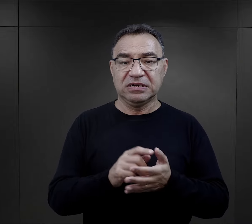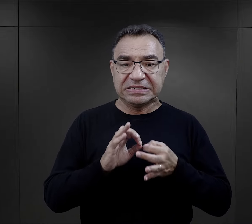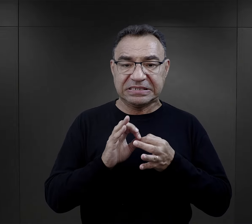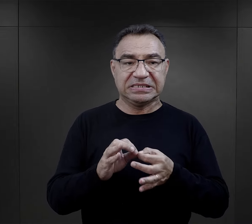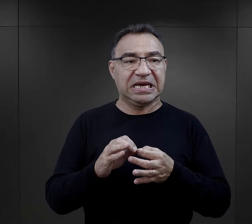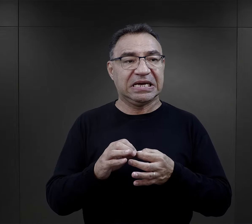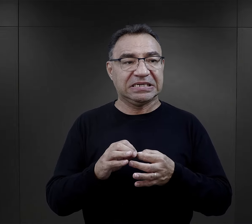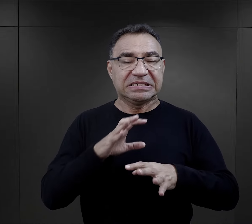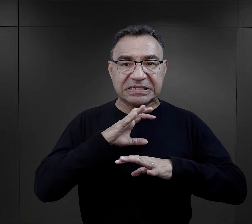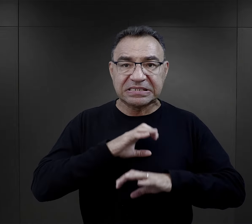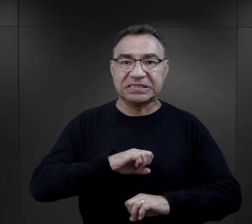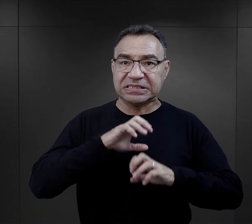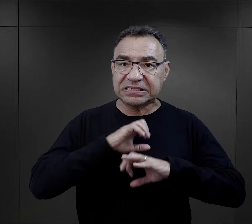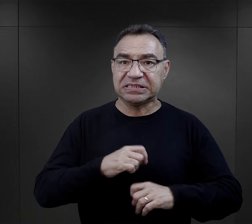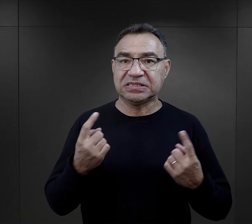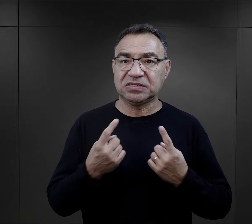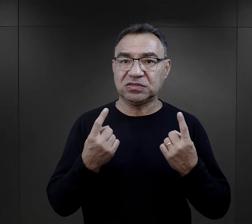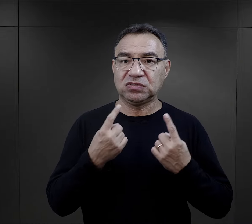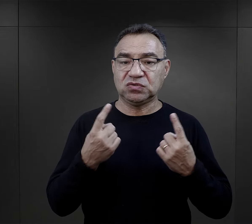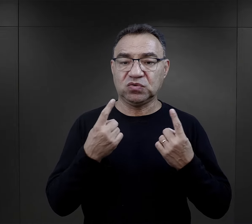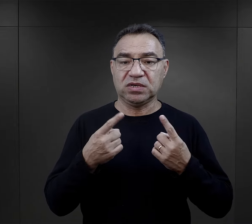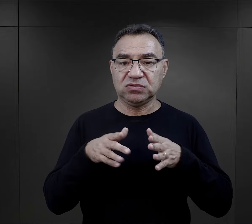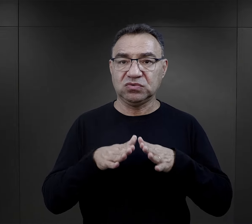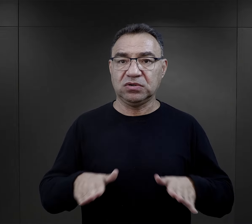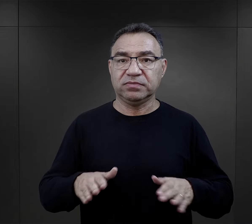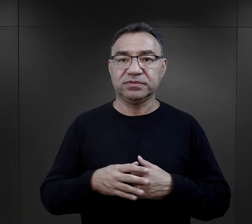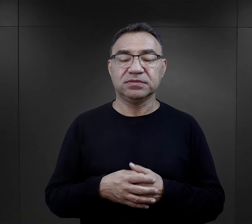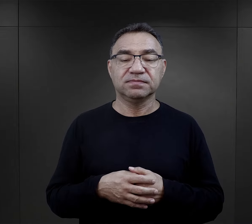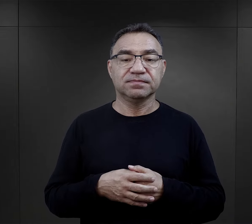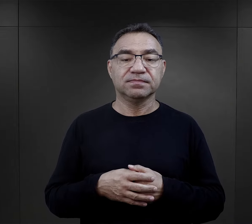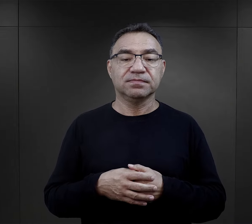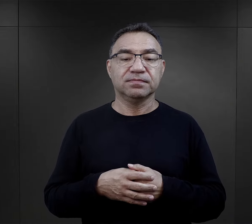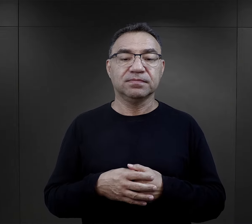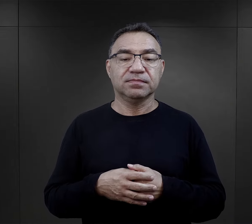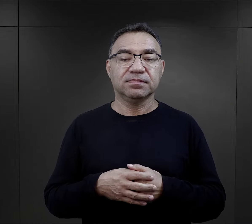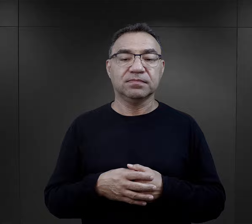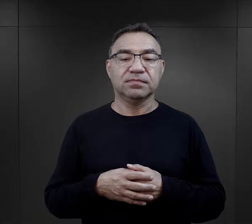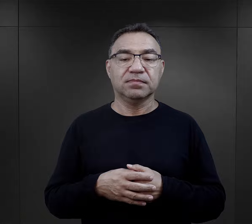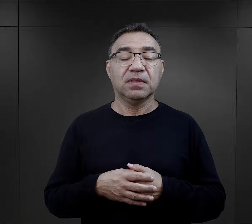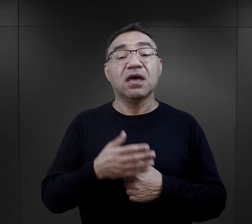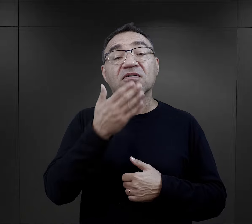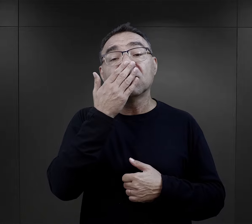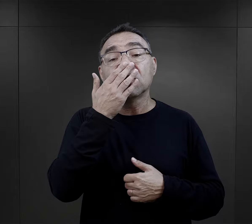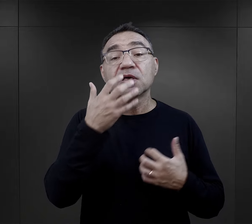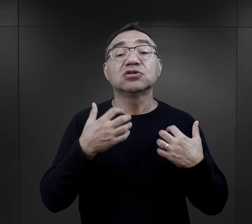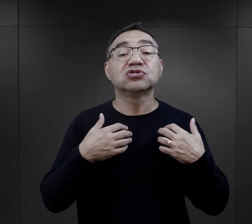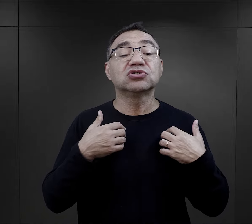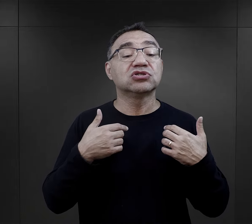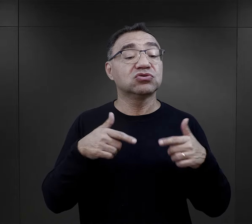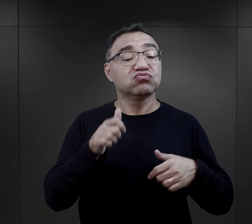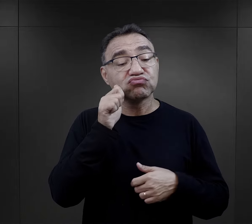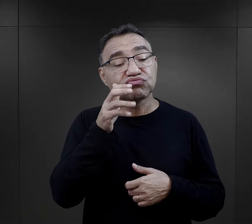na ich radzenie sobie z rzeczywistością obozową. Jak wyglądała codzienność więźniów w obozie?